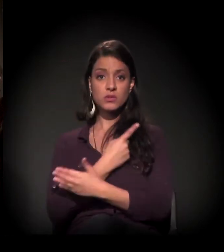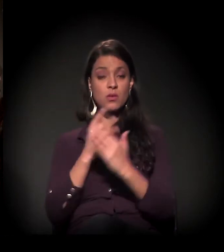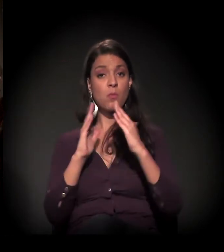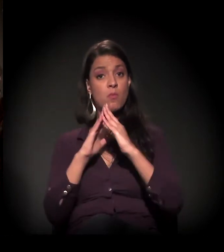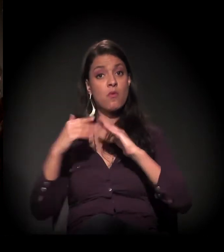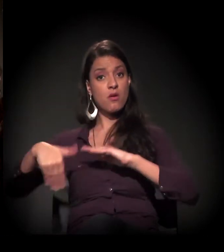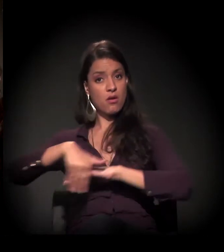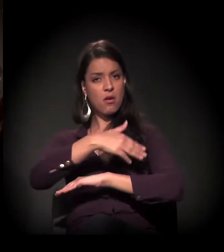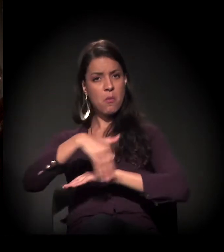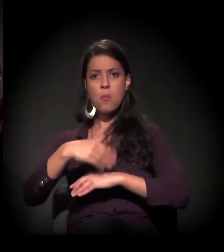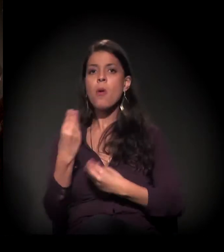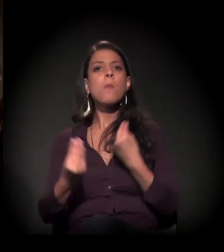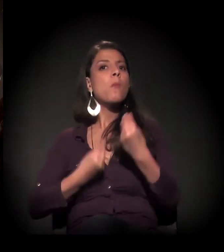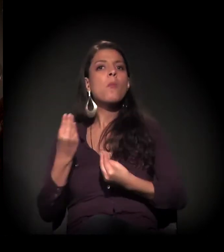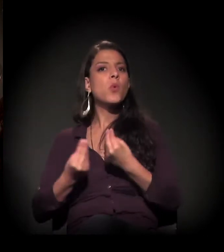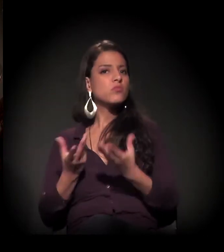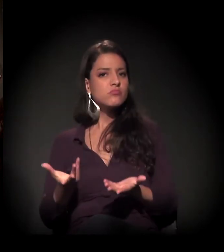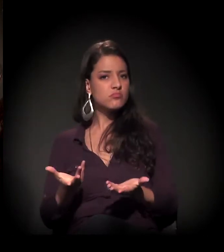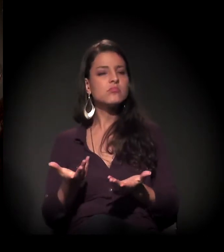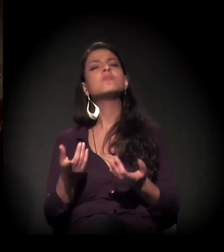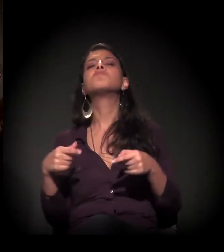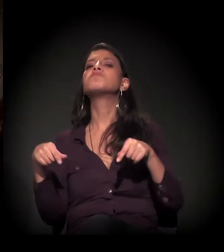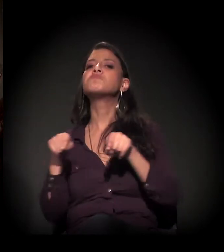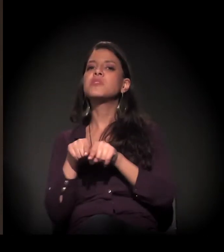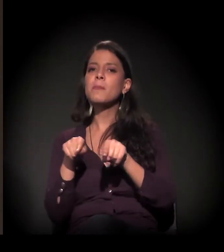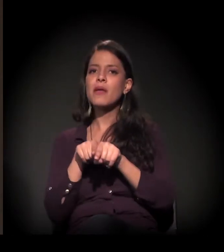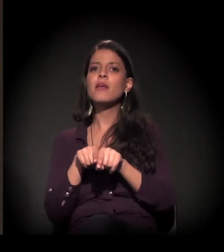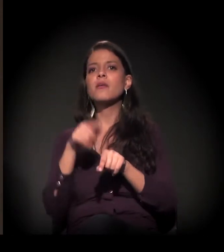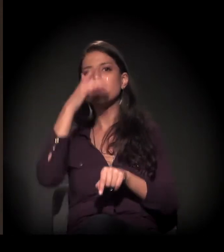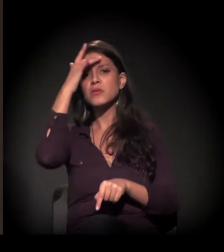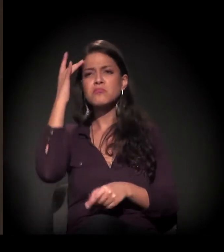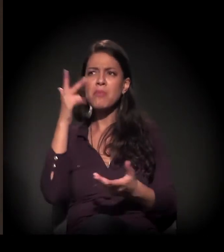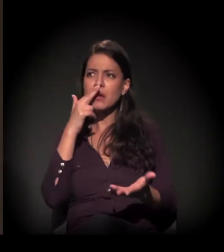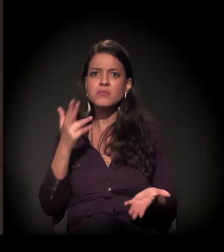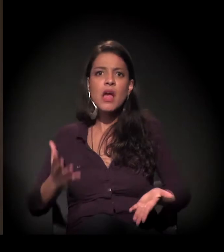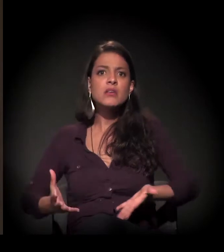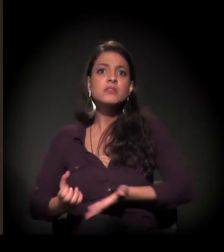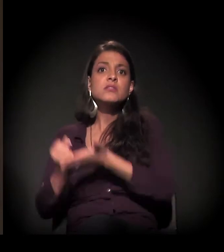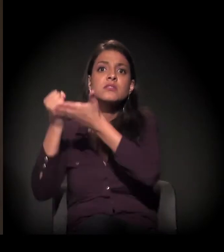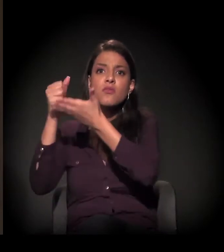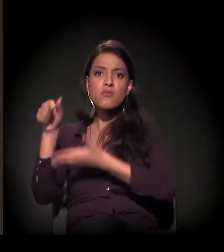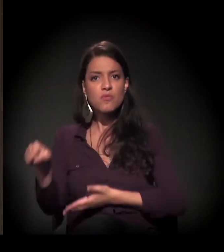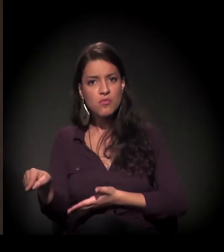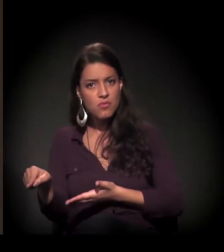como isso lhe aconteceu, de que forma você foi resgatada e de que maneira,